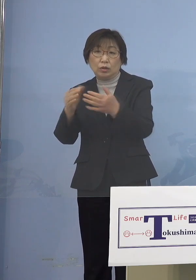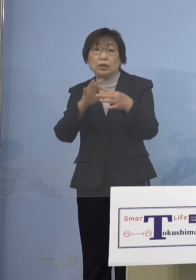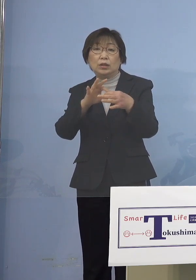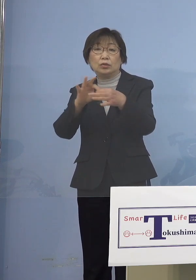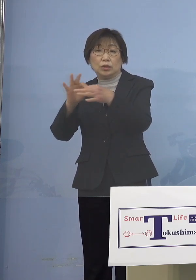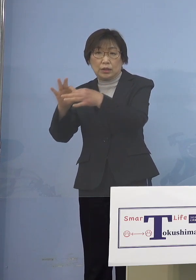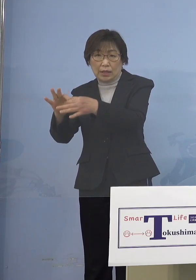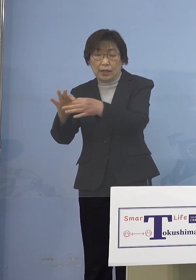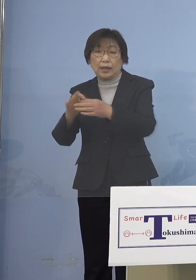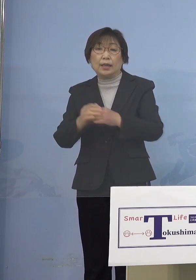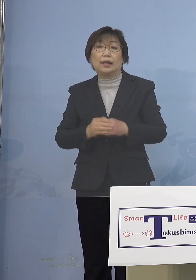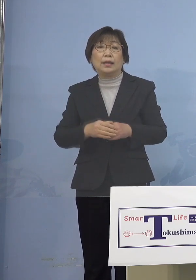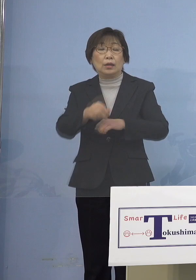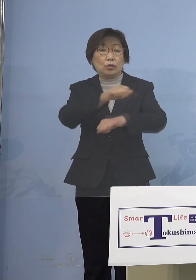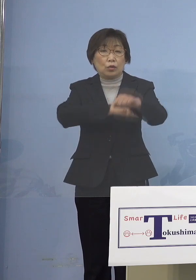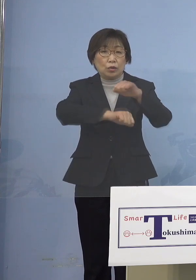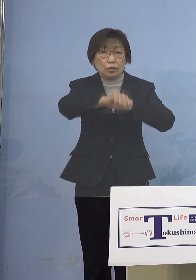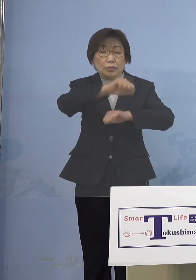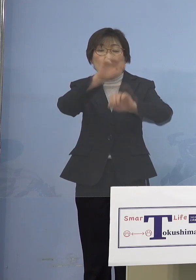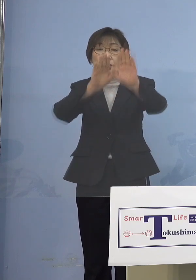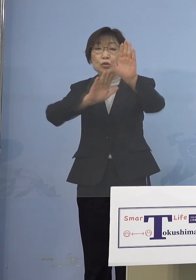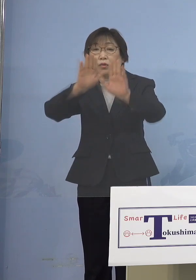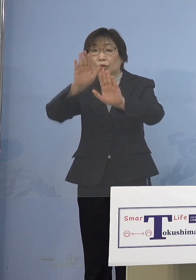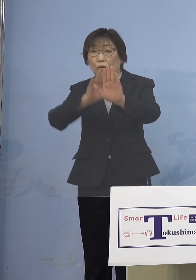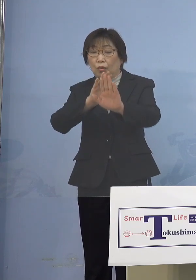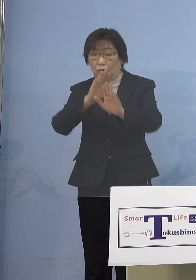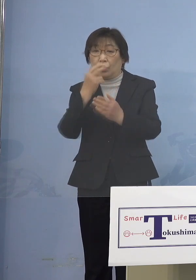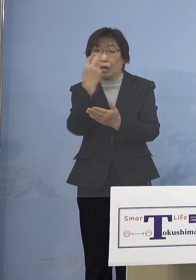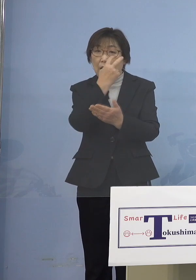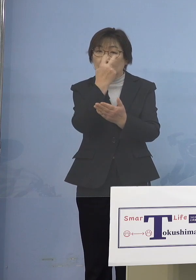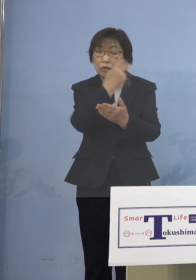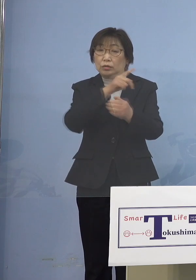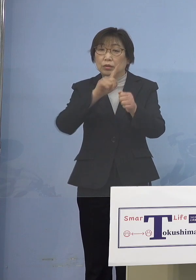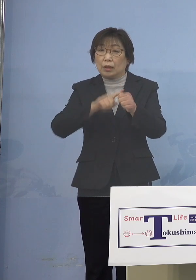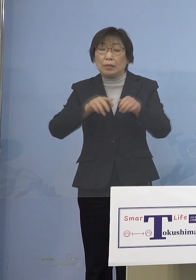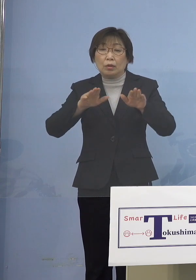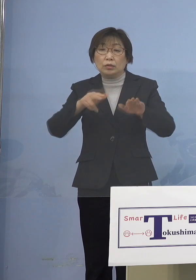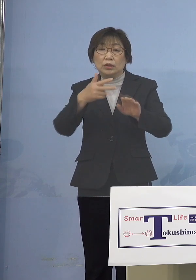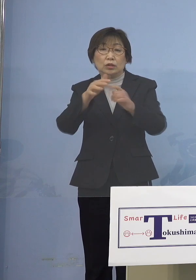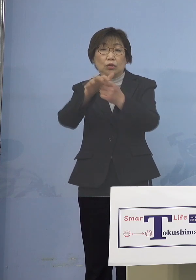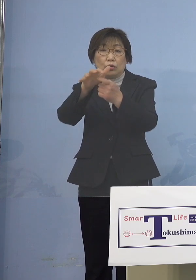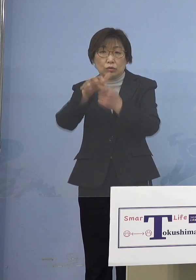取組み状況を確認するため 本日、市町村教育委員会に対し